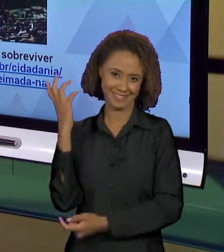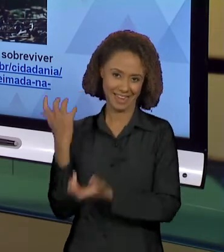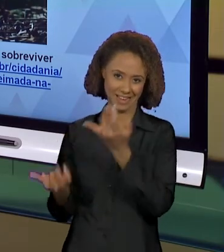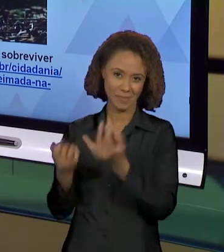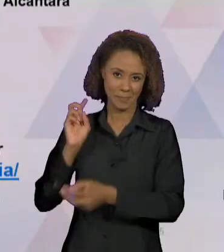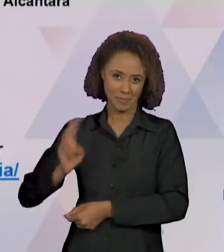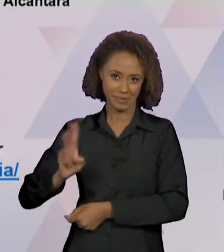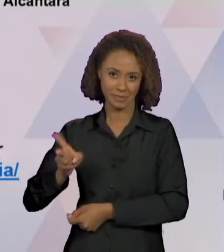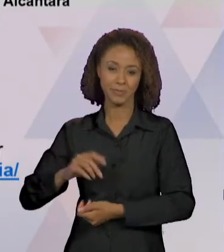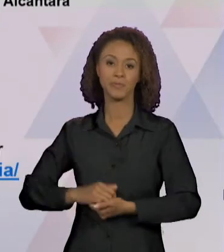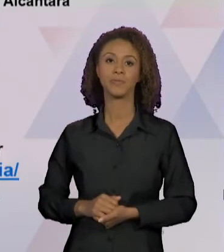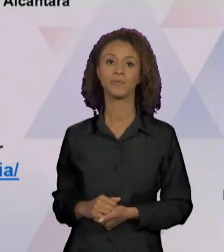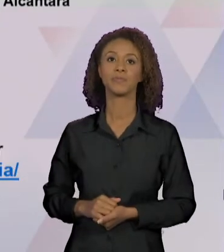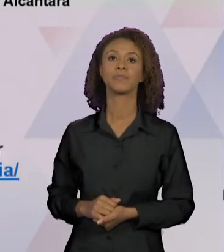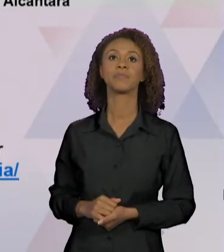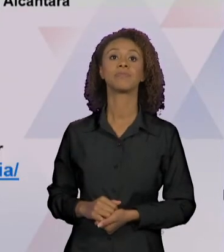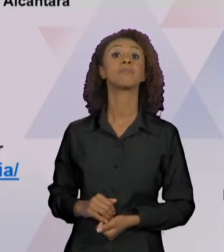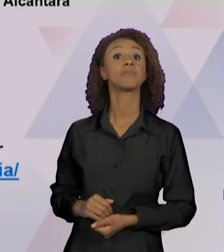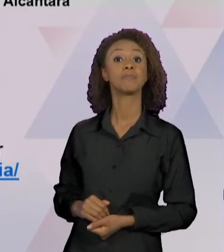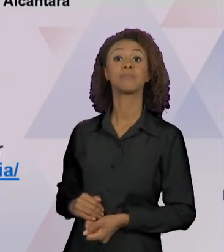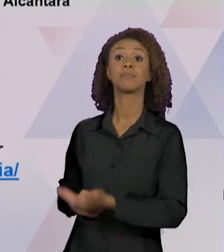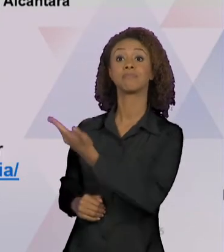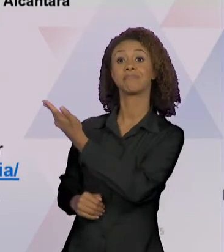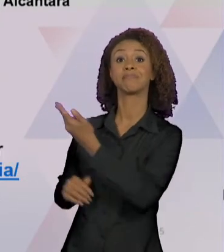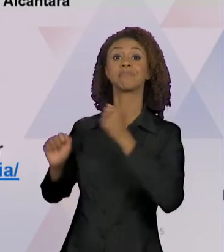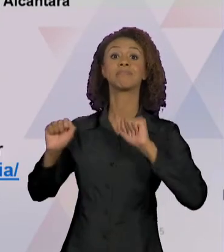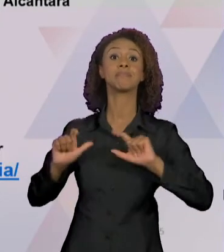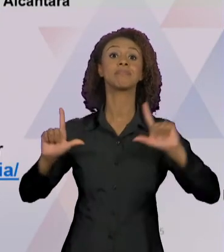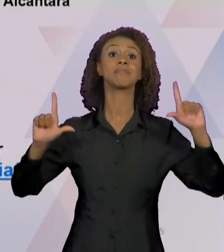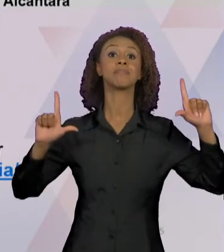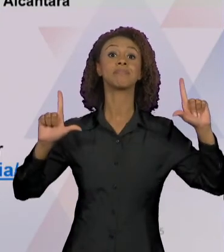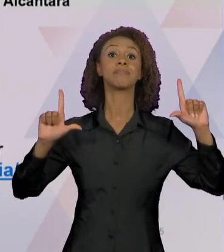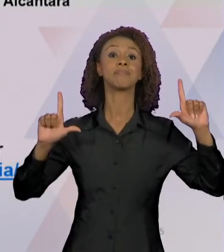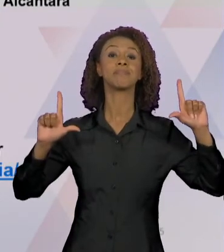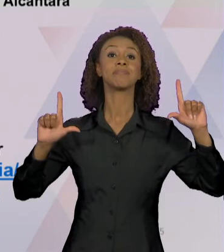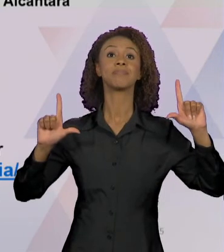TEMOS, ENTÃO, UMA FOTOGRAFIA, "NA FOTO, O PEQUENO